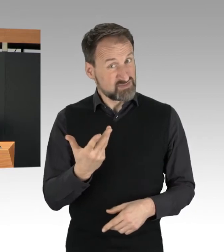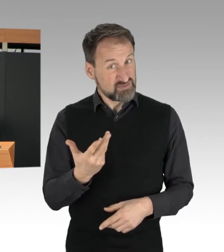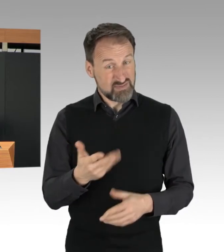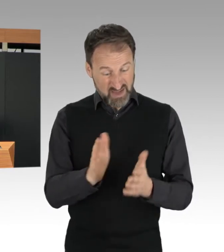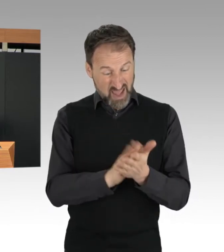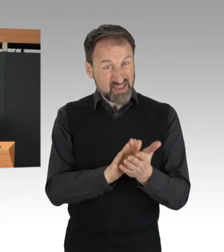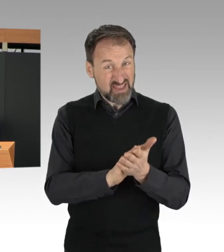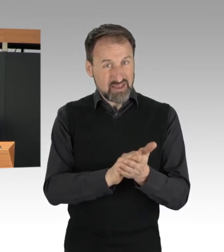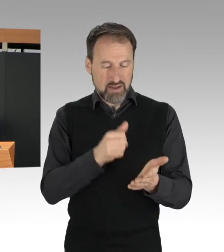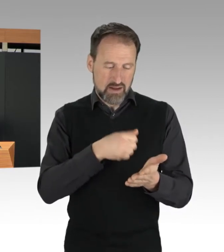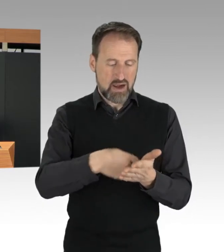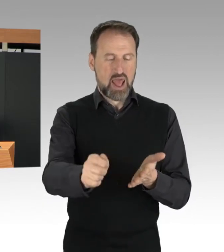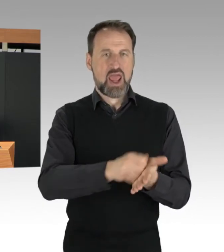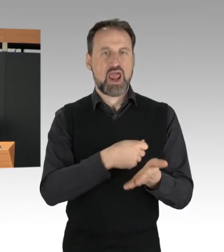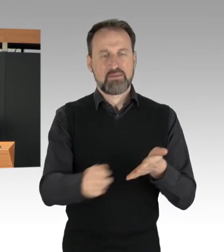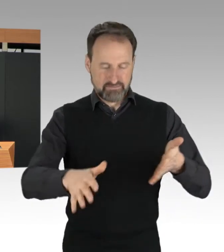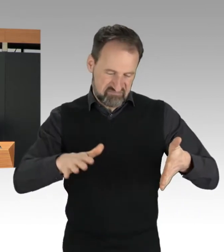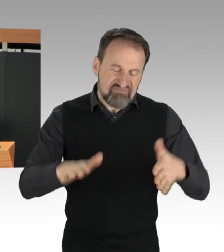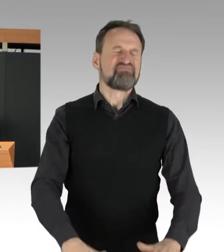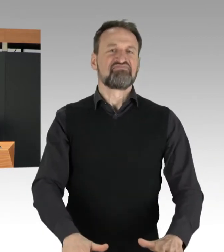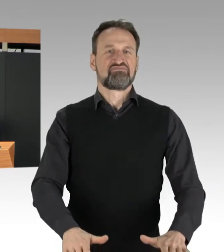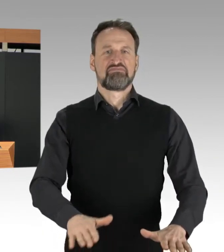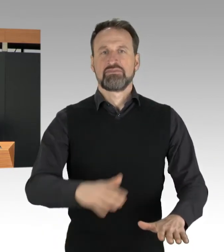Als Schwerpunkt hat die Polizei dabei